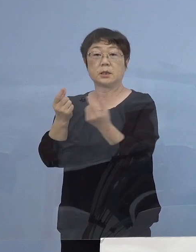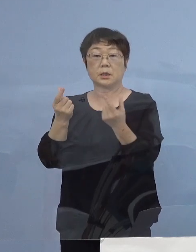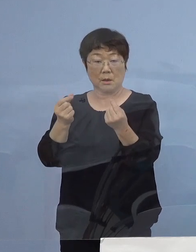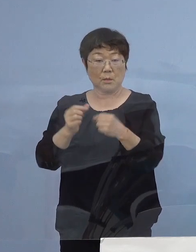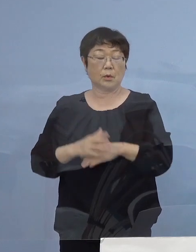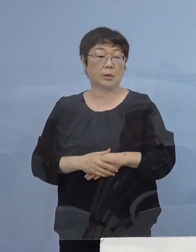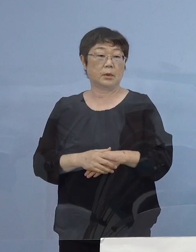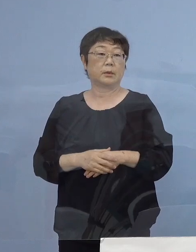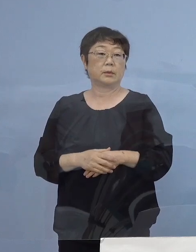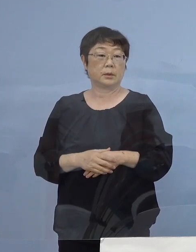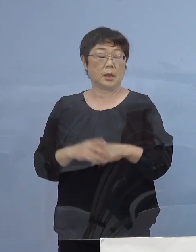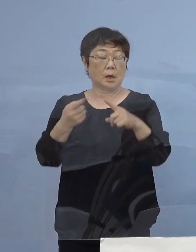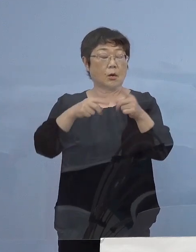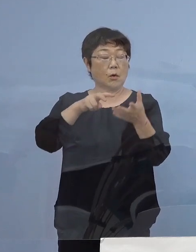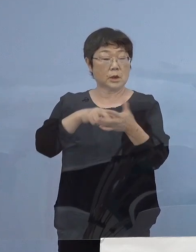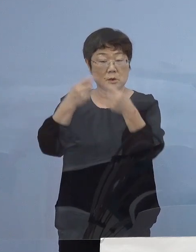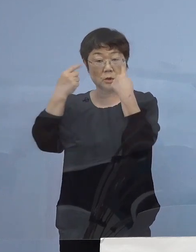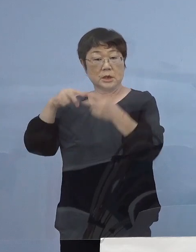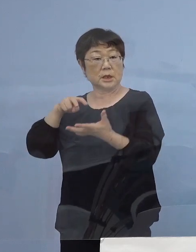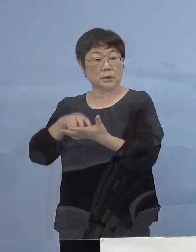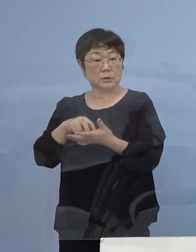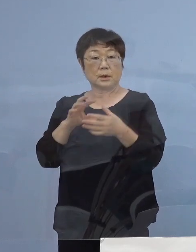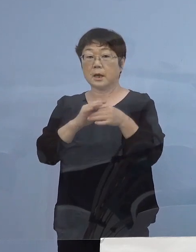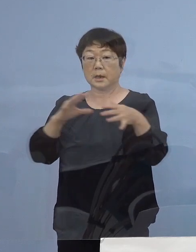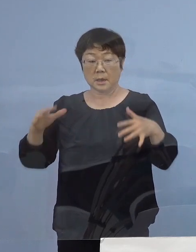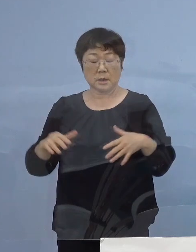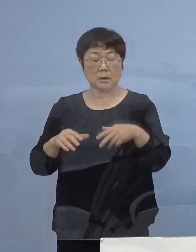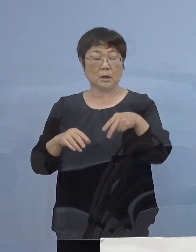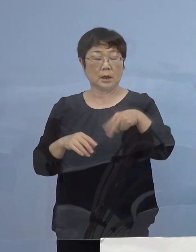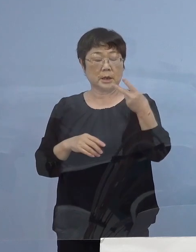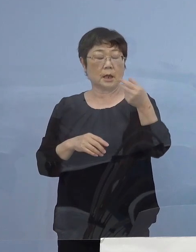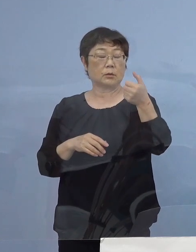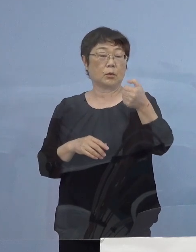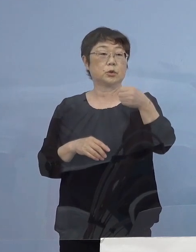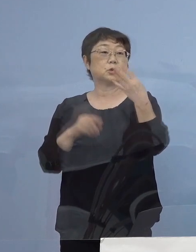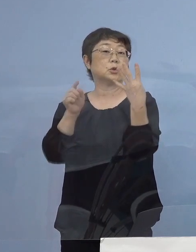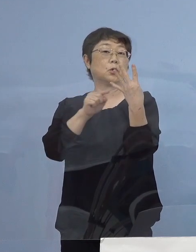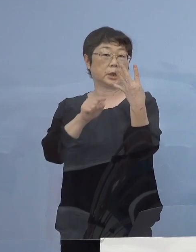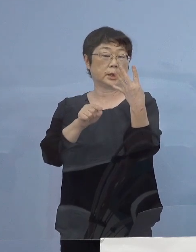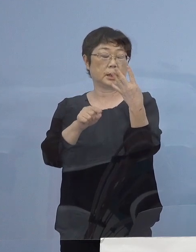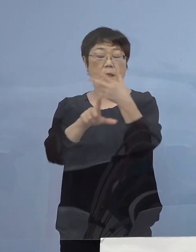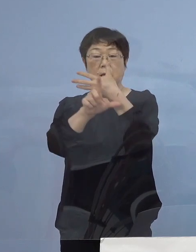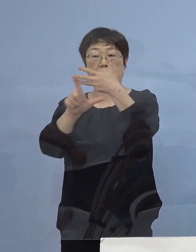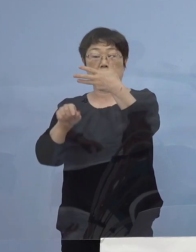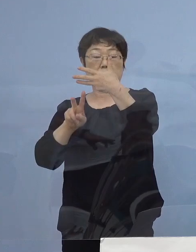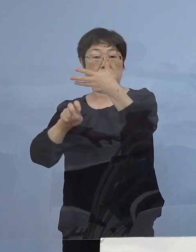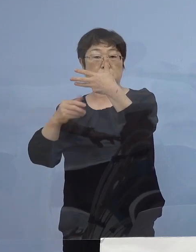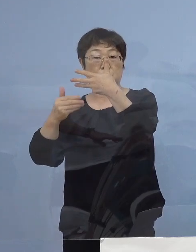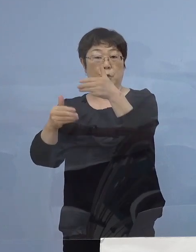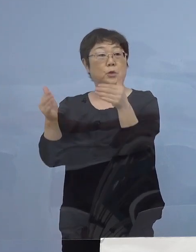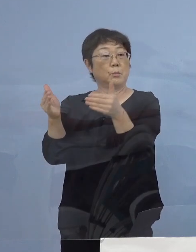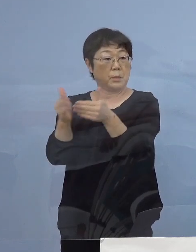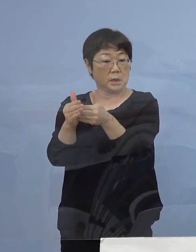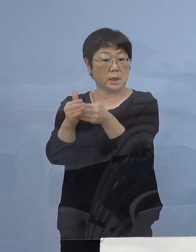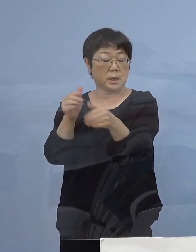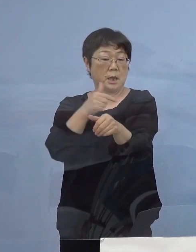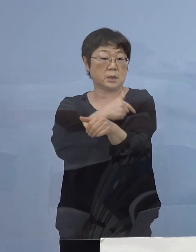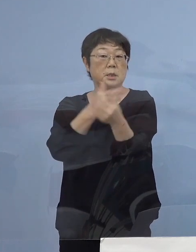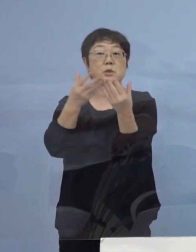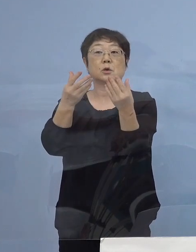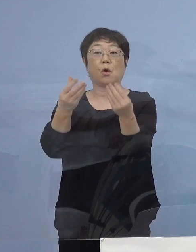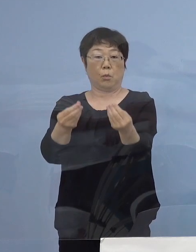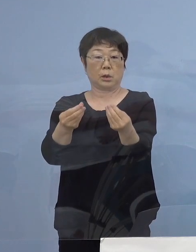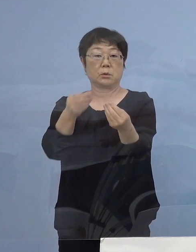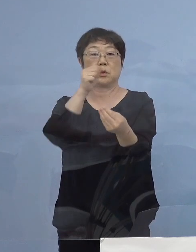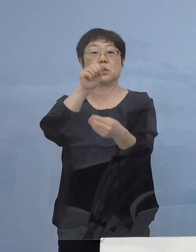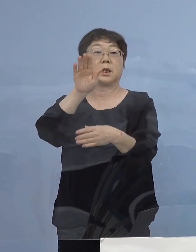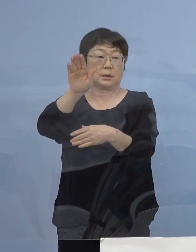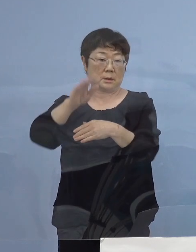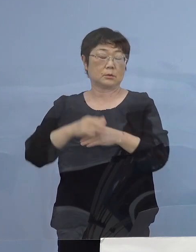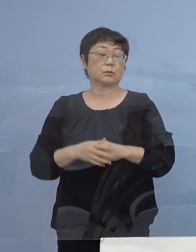公立私立を問わず254名が8月29日までに 接種が終了する予定となっております